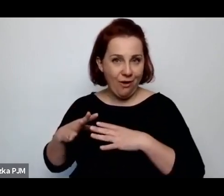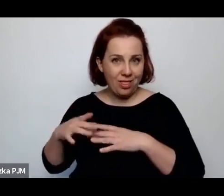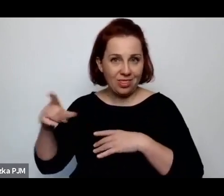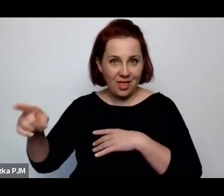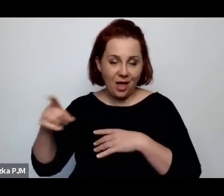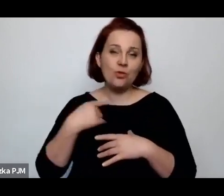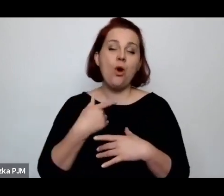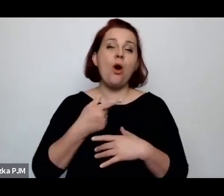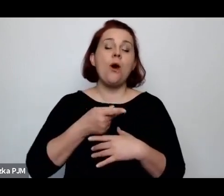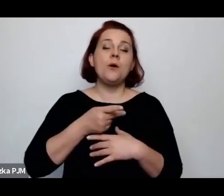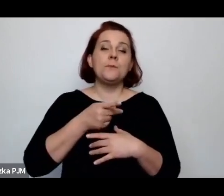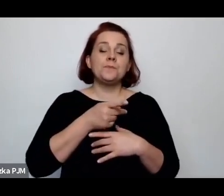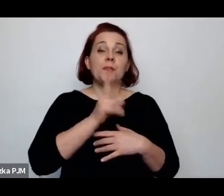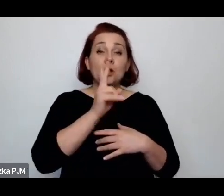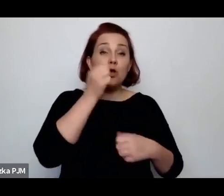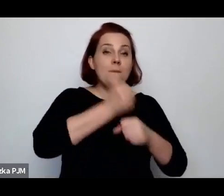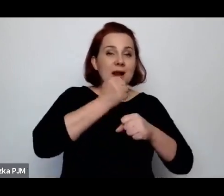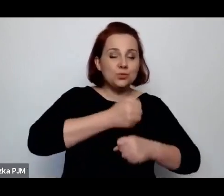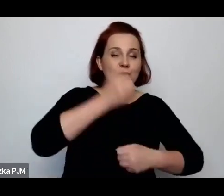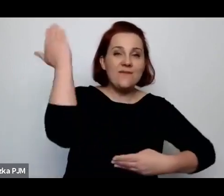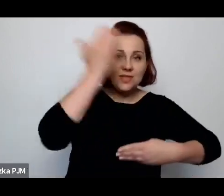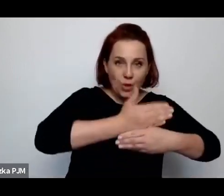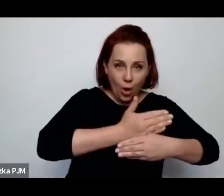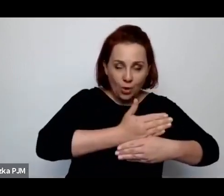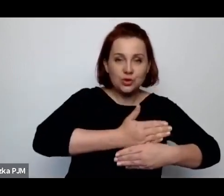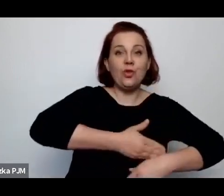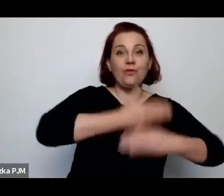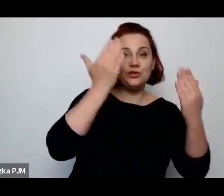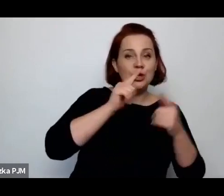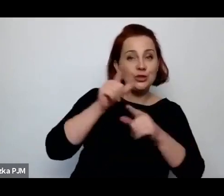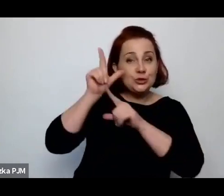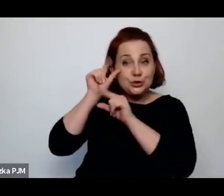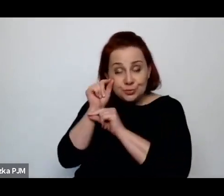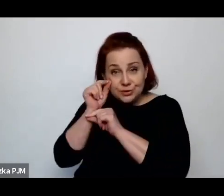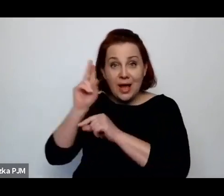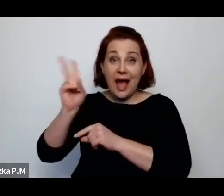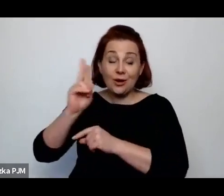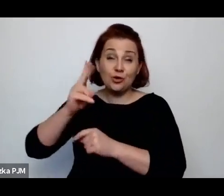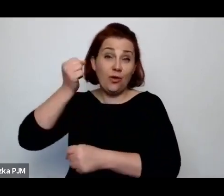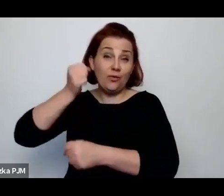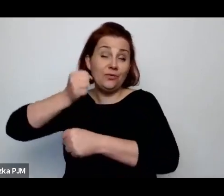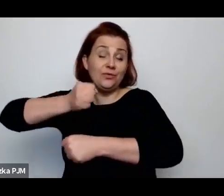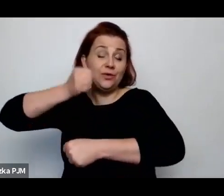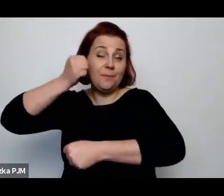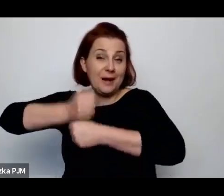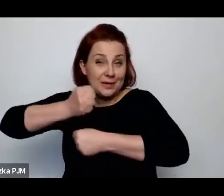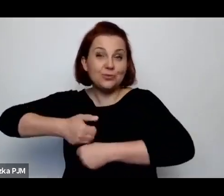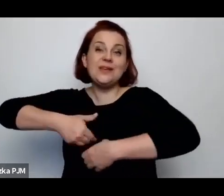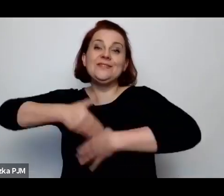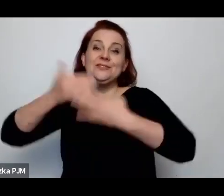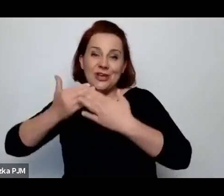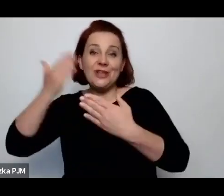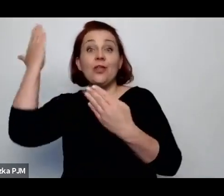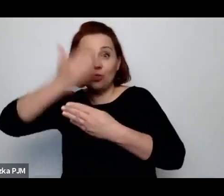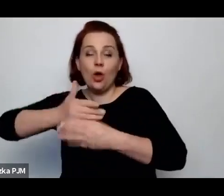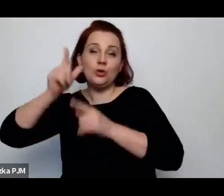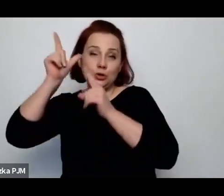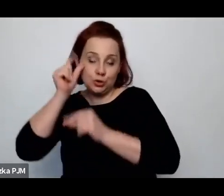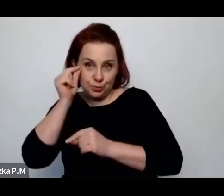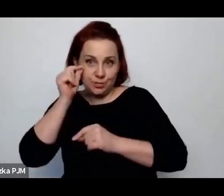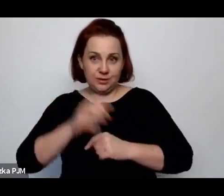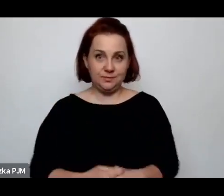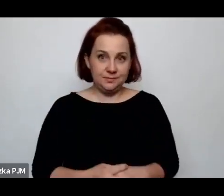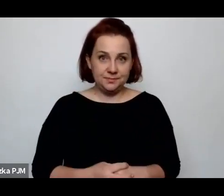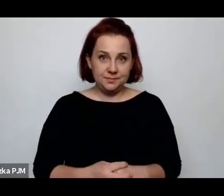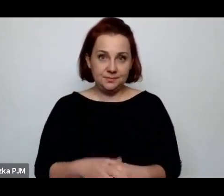mają łóżko do dyspozycji w nocy i to łóżko jest opłacane przez dwóch lokatorów.